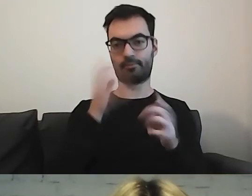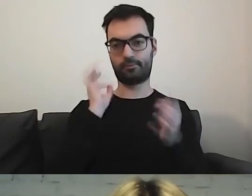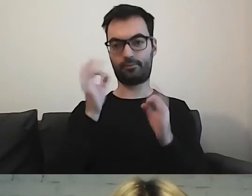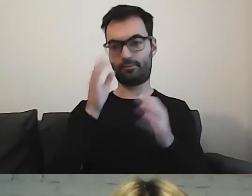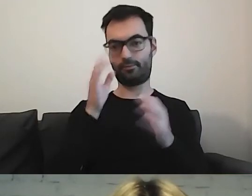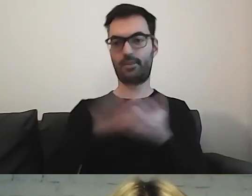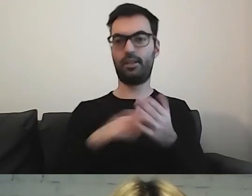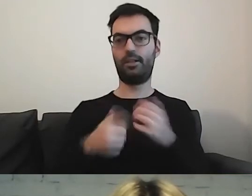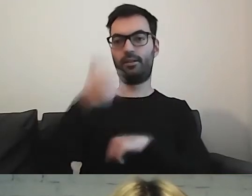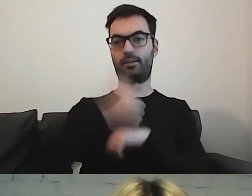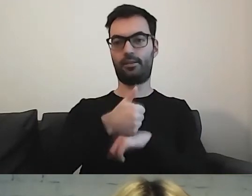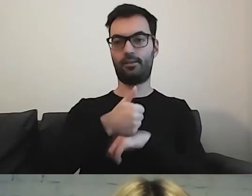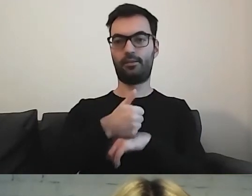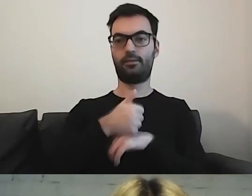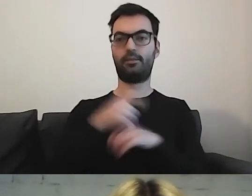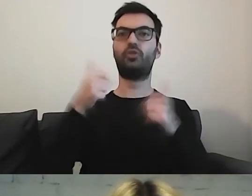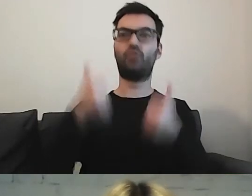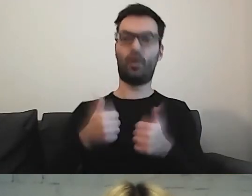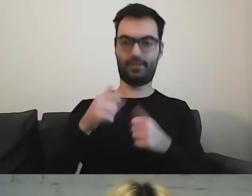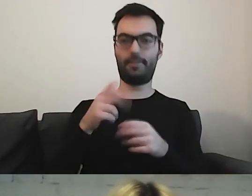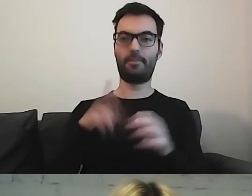„na czele ministerstwa stoi minister finansów”.